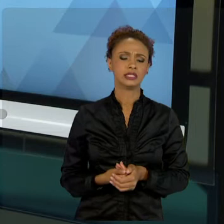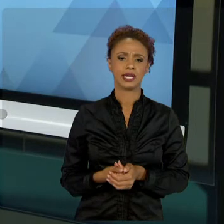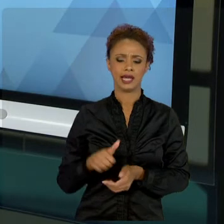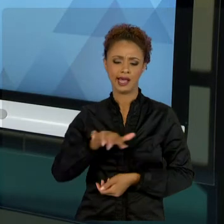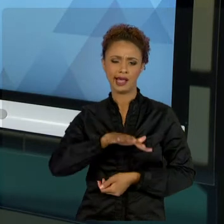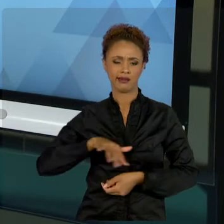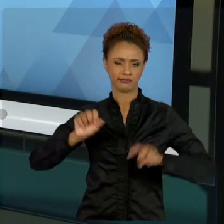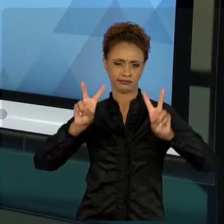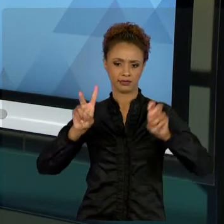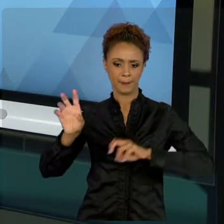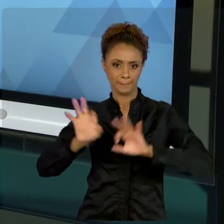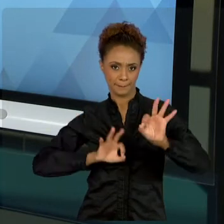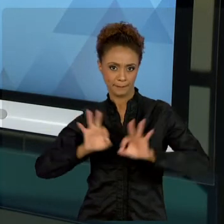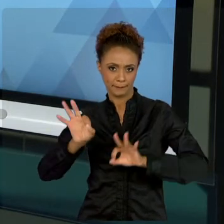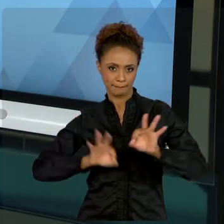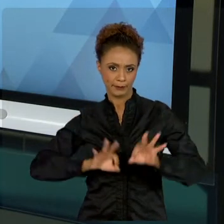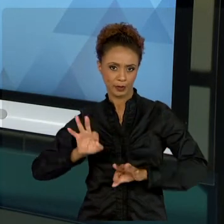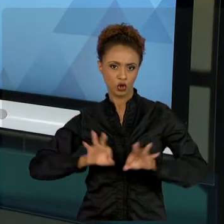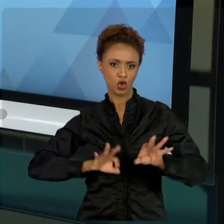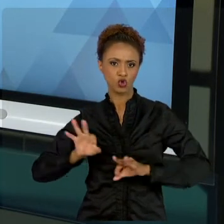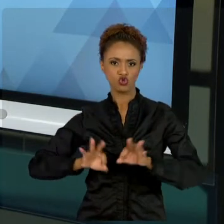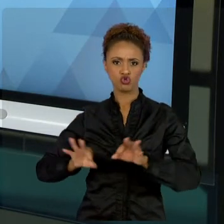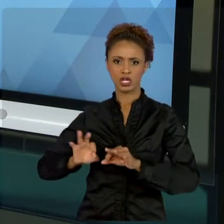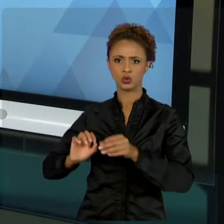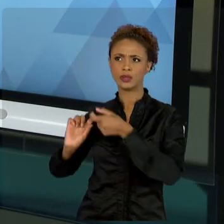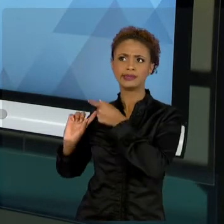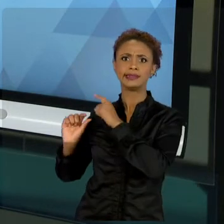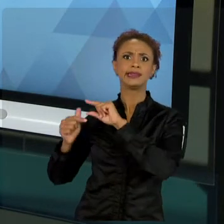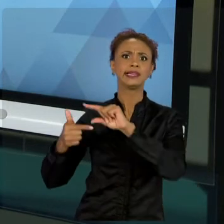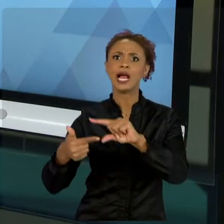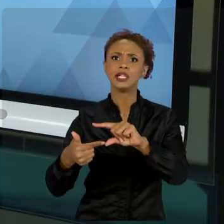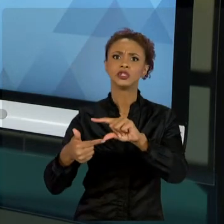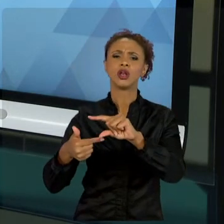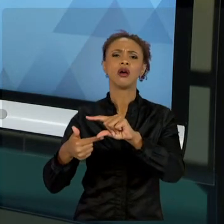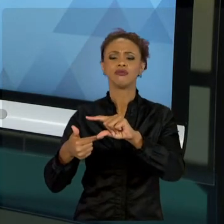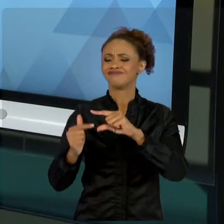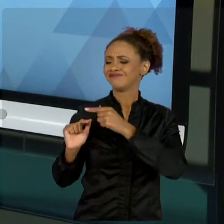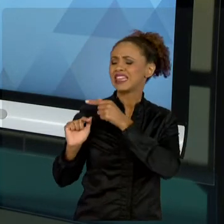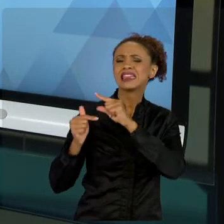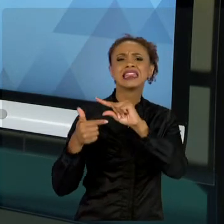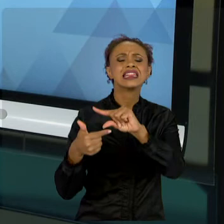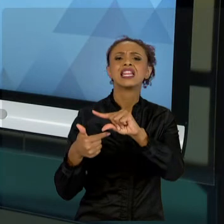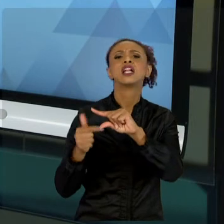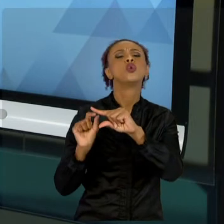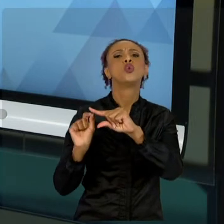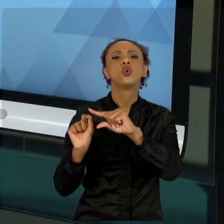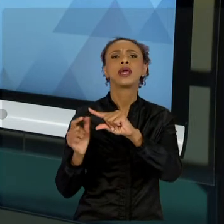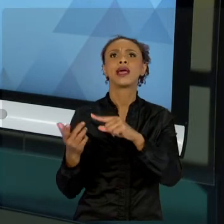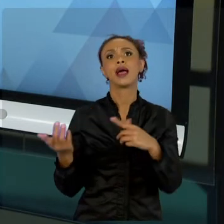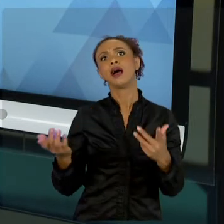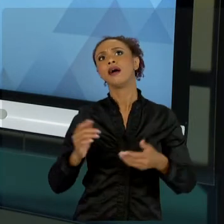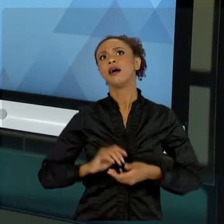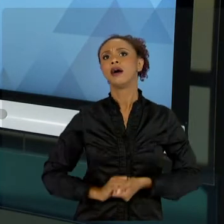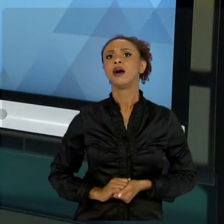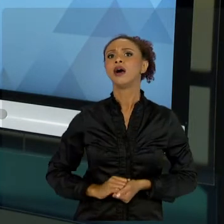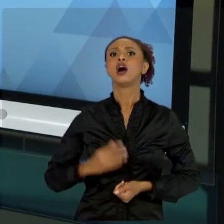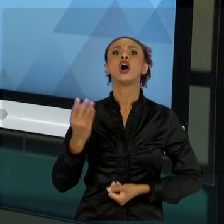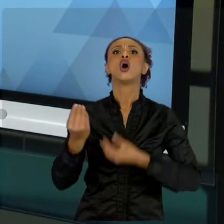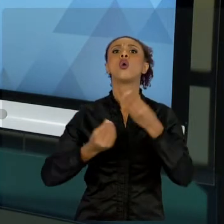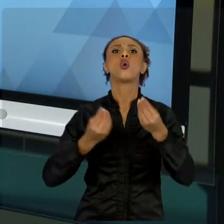O TRADICIONAL? VAMOS TRAZER PRA VOCÊ COMO UMA ATIVIDADE TERMINA, VAI PRA OUTRA, OU